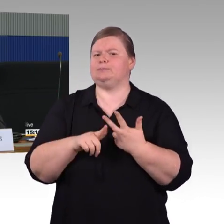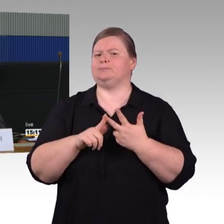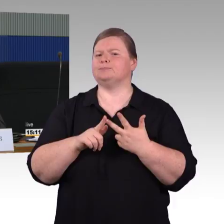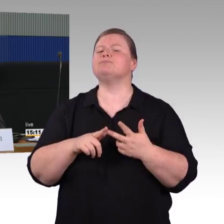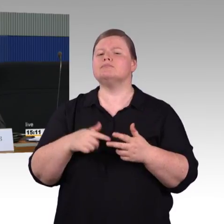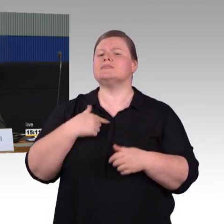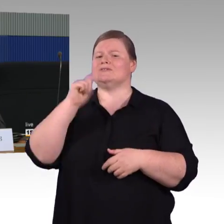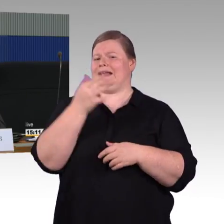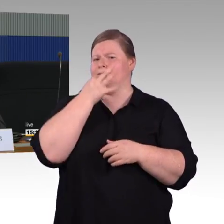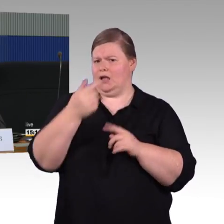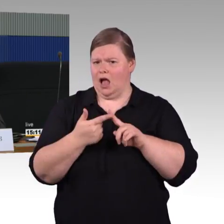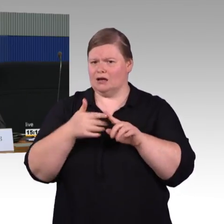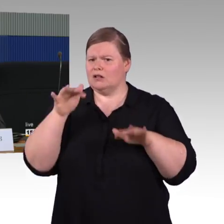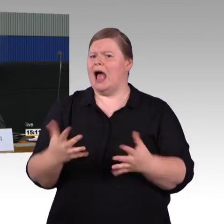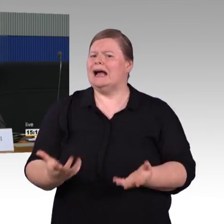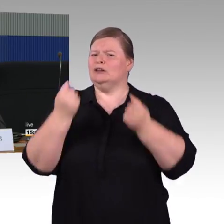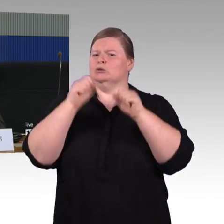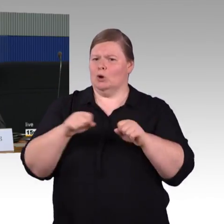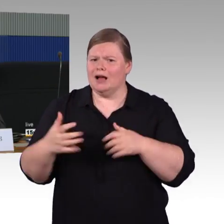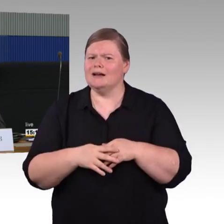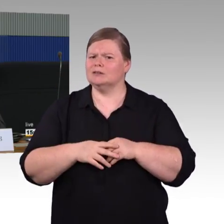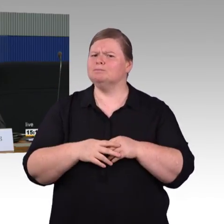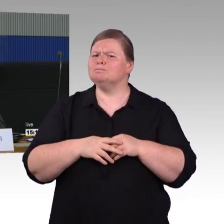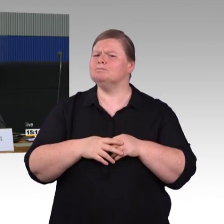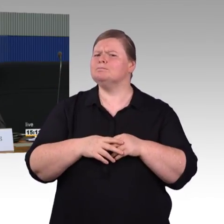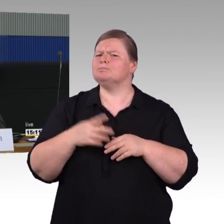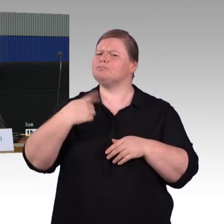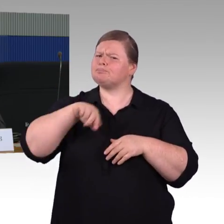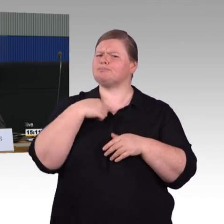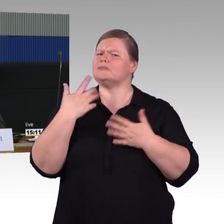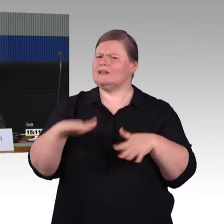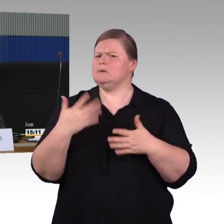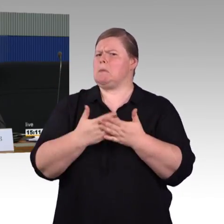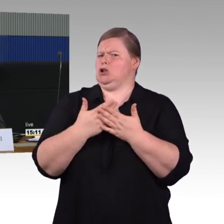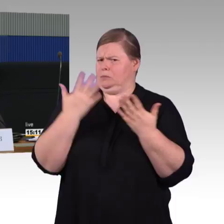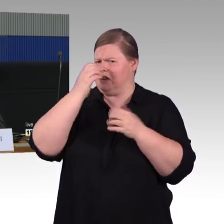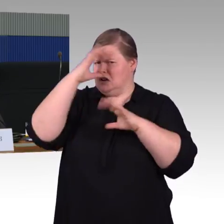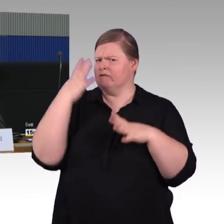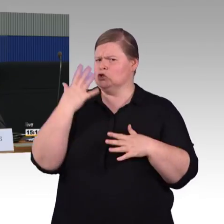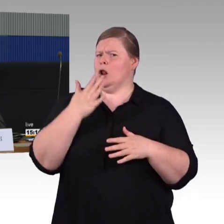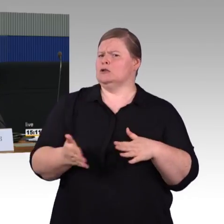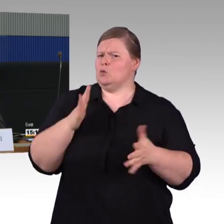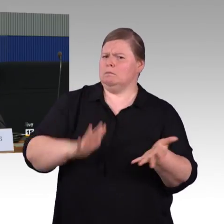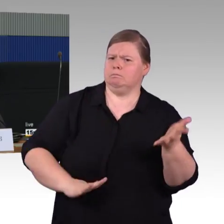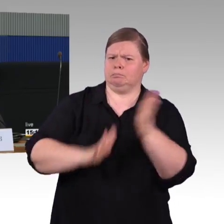um auch für mobilitätseingeschränkte Fahrgäste Rettungsmöglichkeiten zu schaffen?